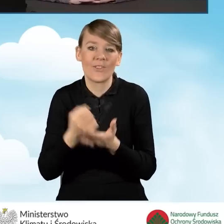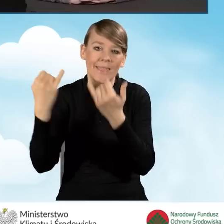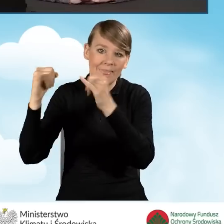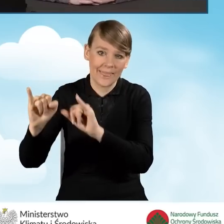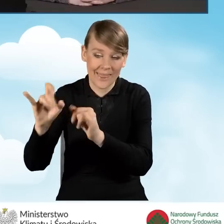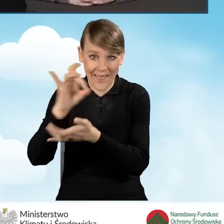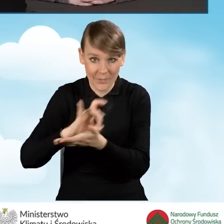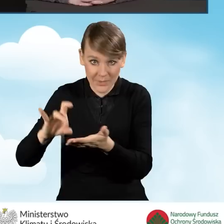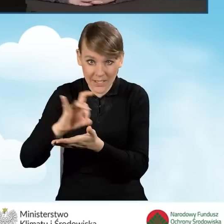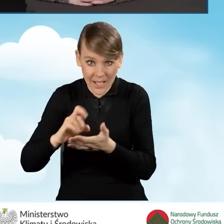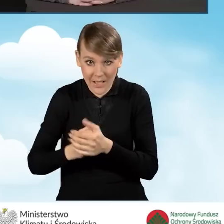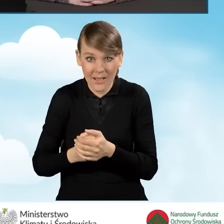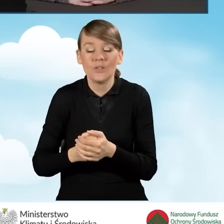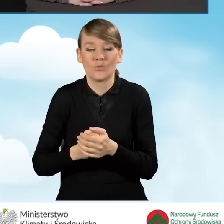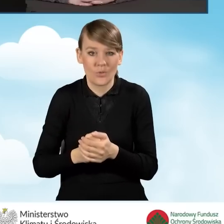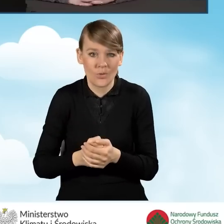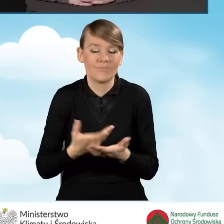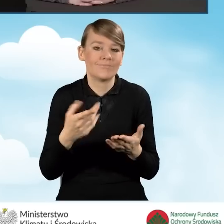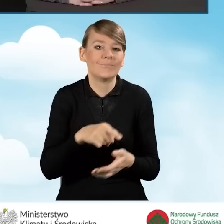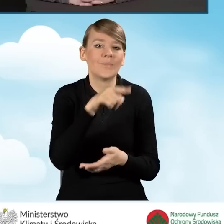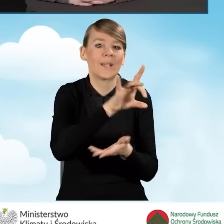to każda z gmin otrzymuje po 75 złotych.